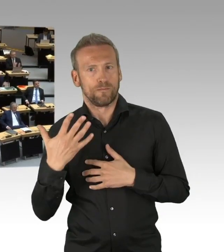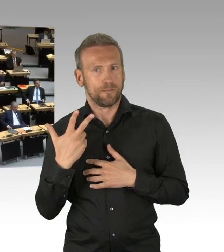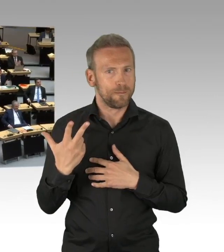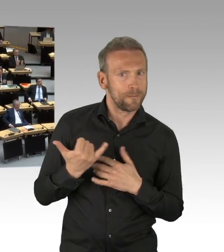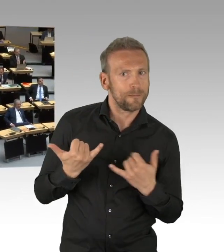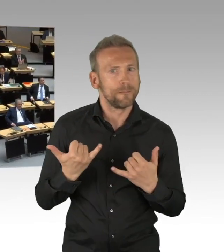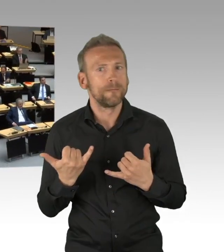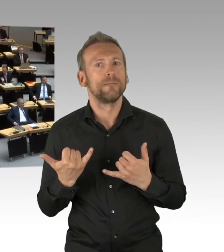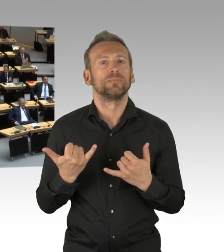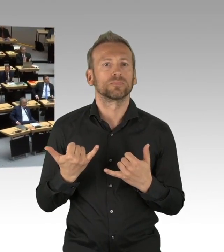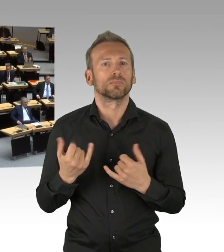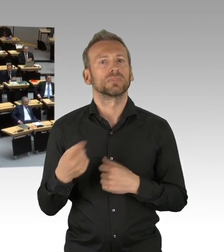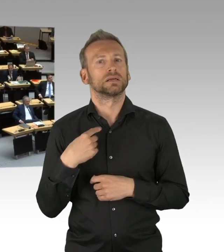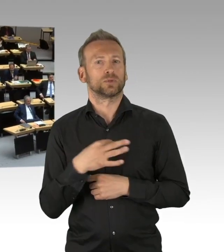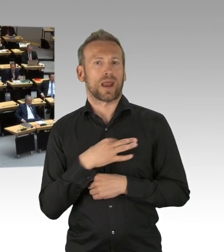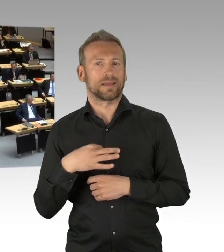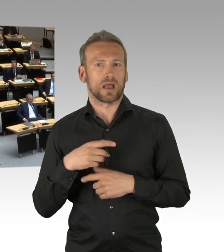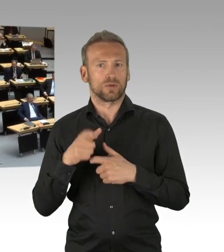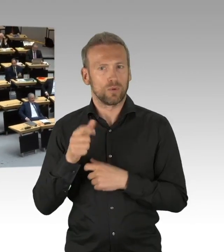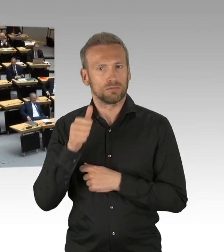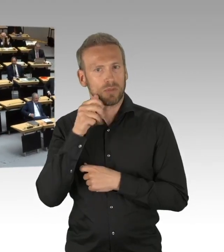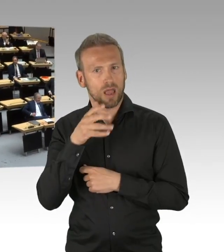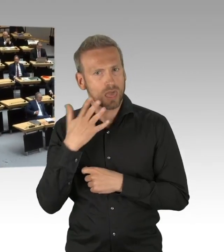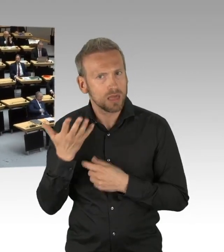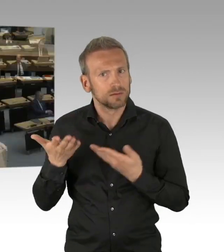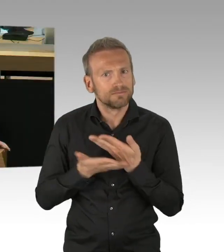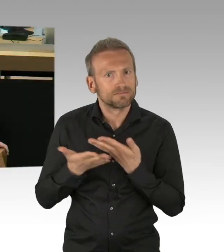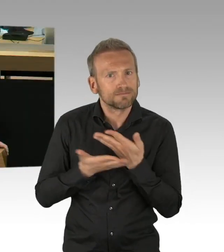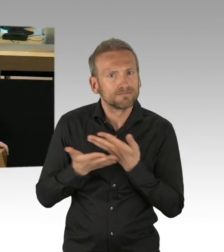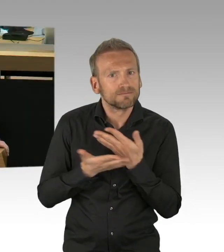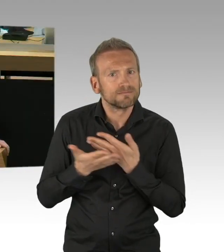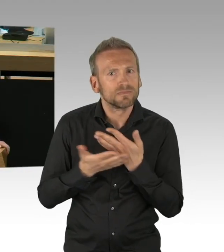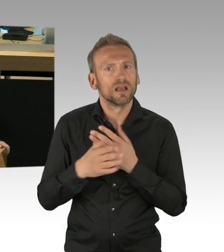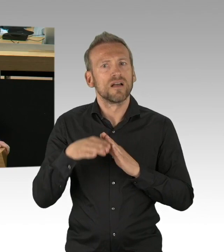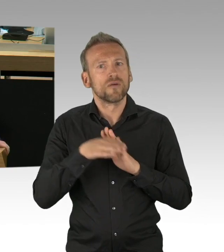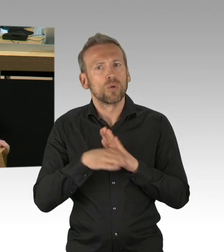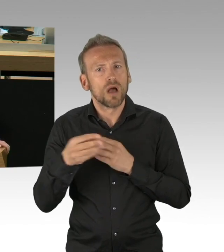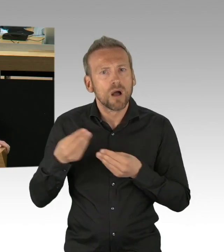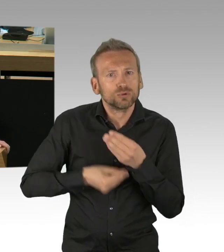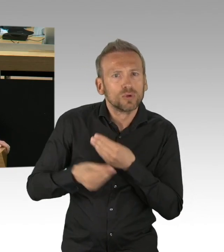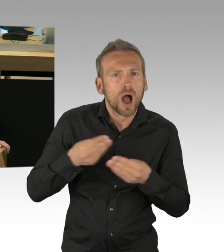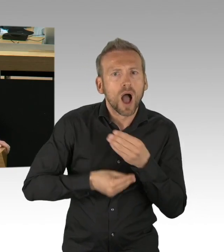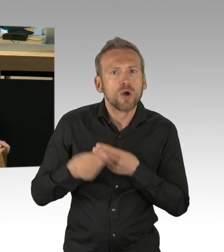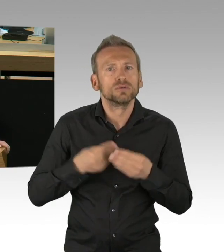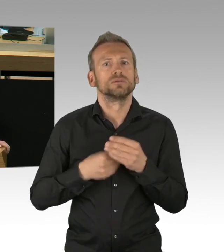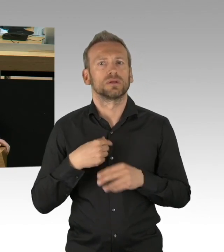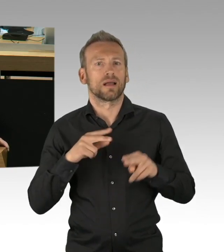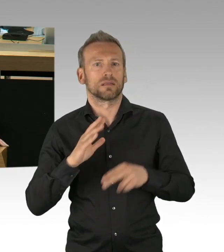wie die notwendige Pflichten, die wir auferlegt haben, auch zum Masken tragen in den Teilkonzepten im Handel umgesetzt werden